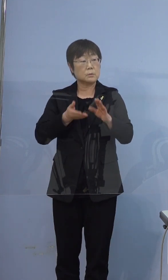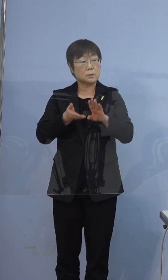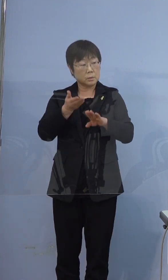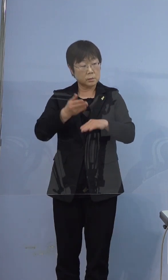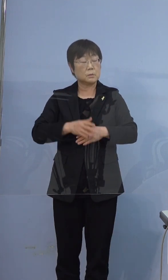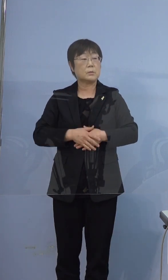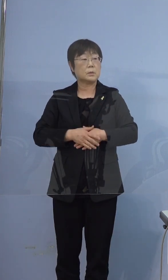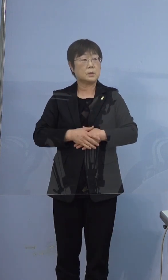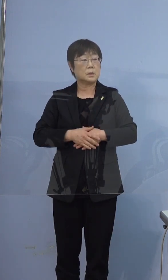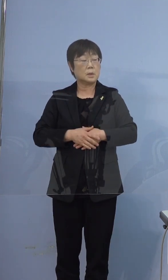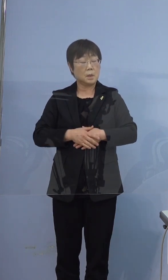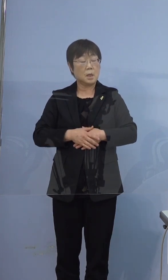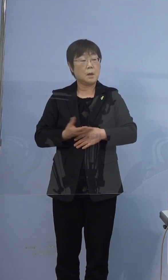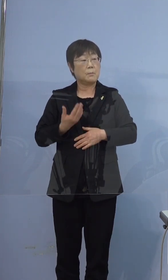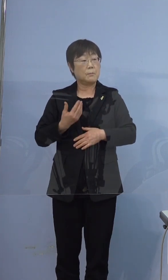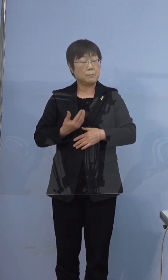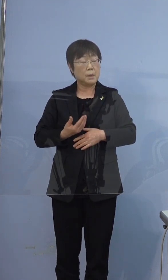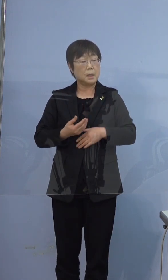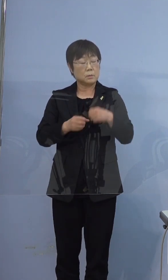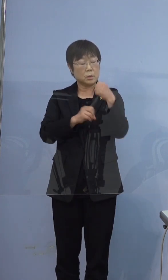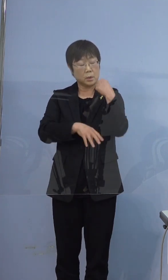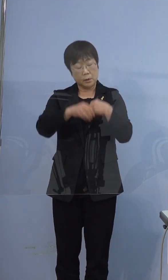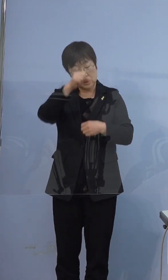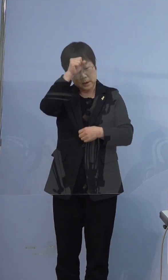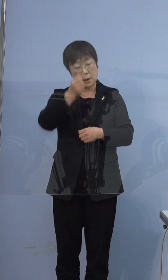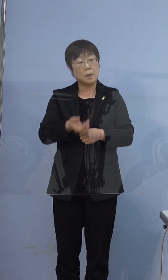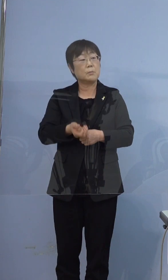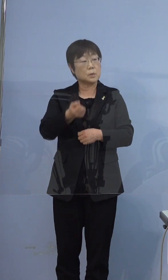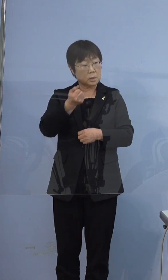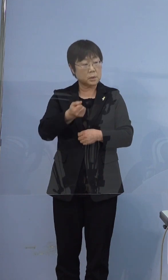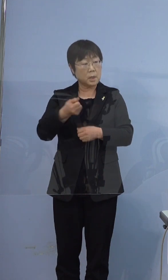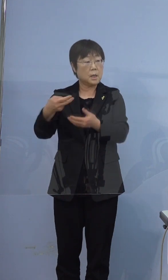何か持病があって運ばれてきたというのではなくて